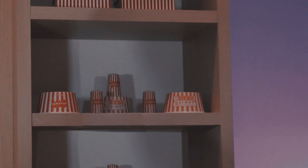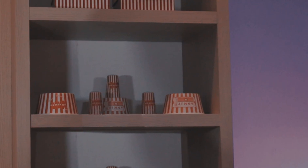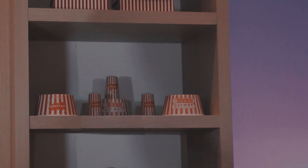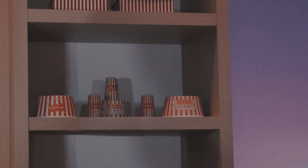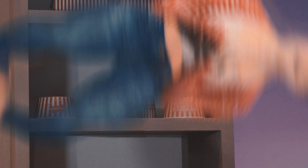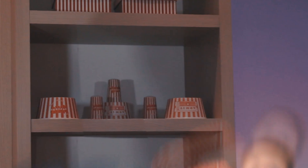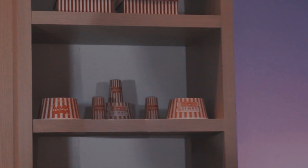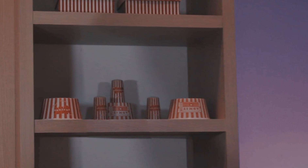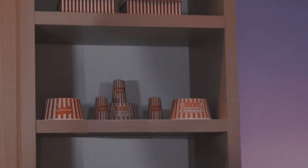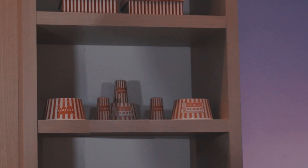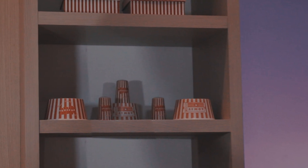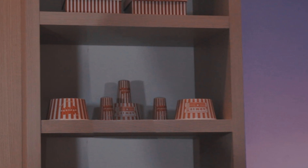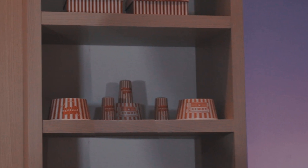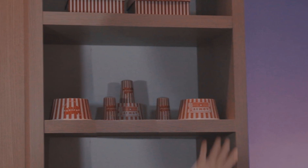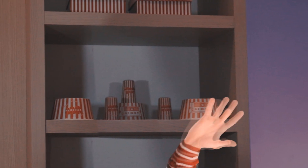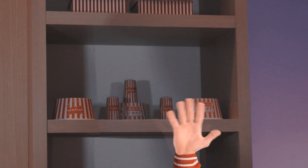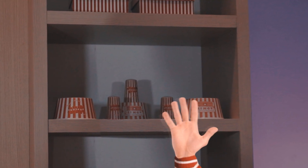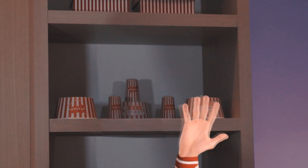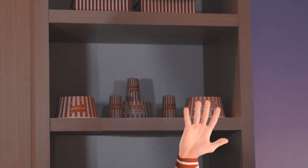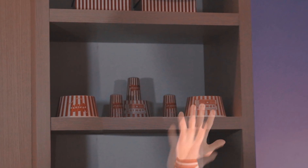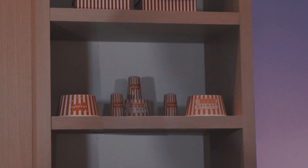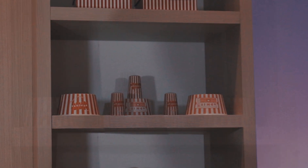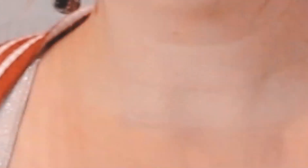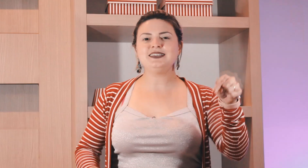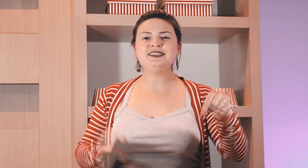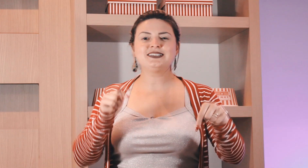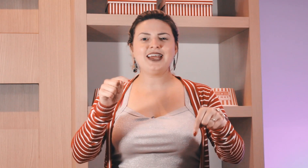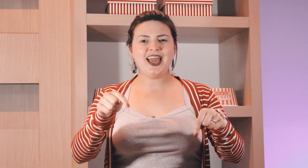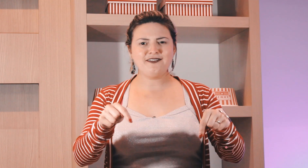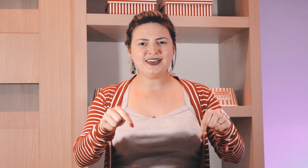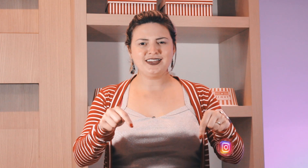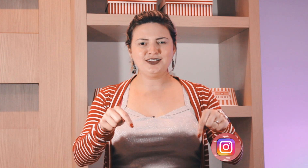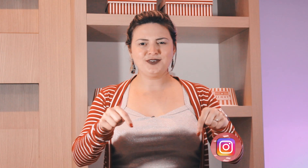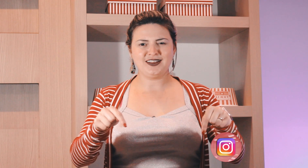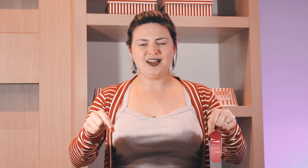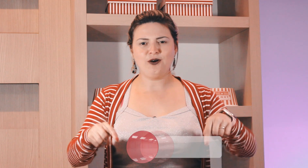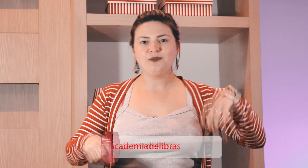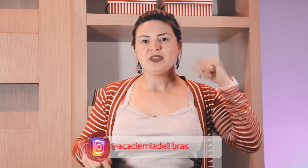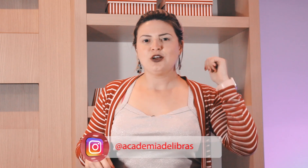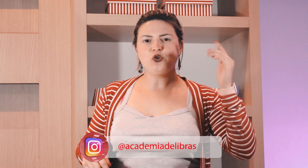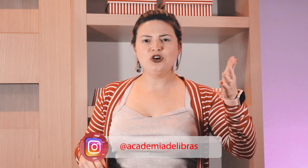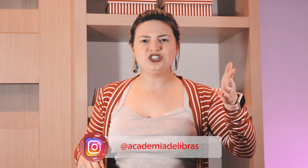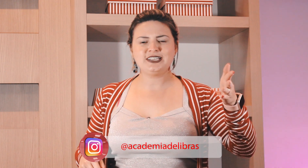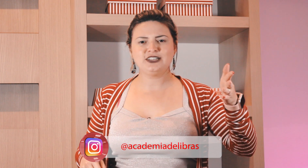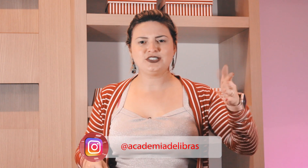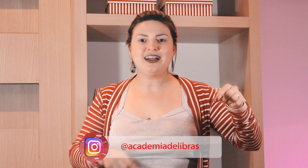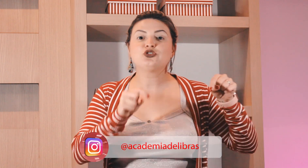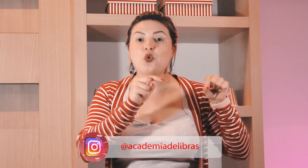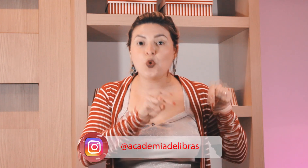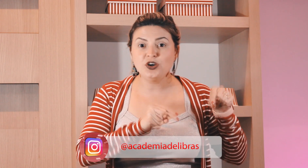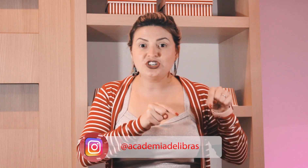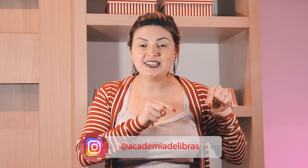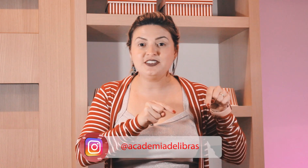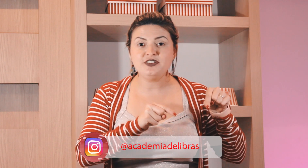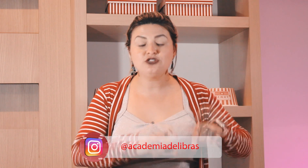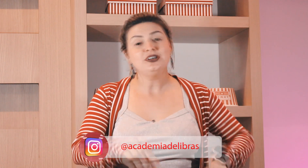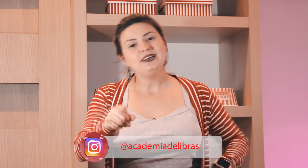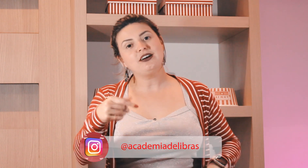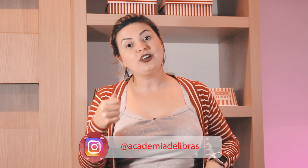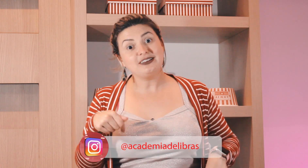Se inscreve aqui no canal curta as redes sociais curta que esse vídeo e